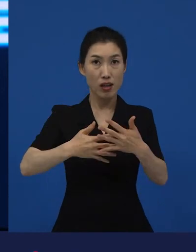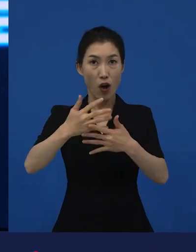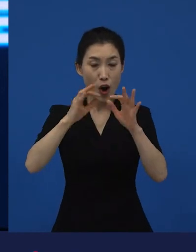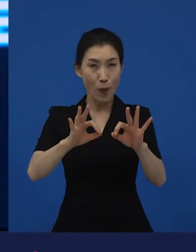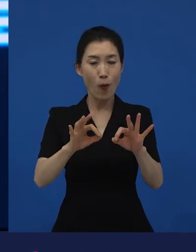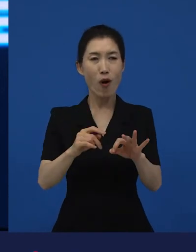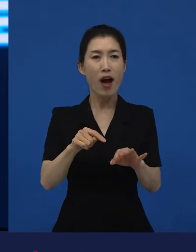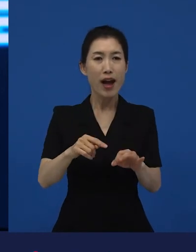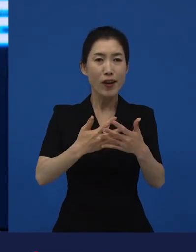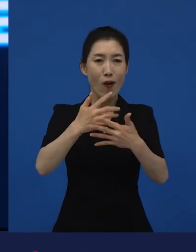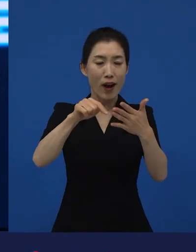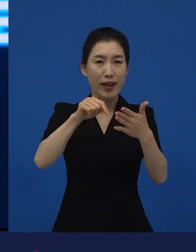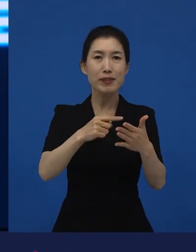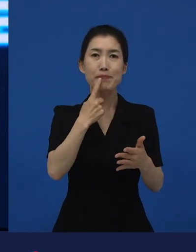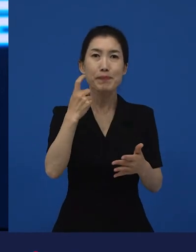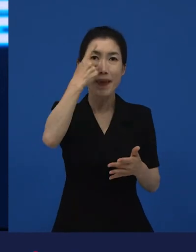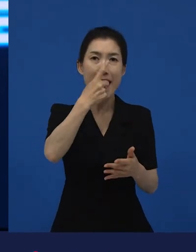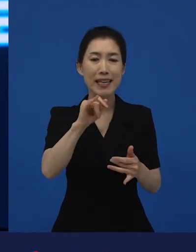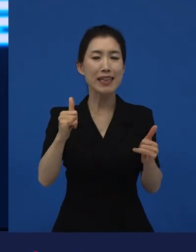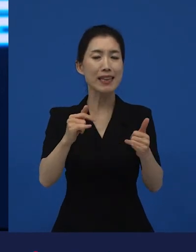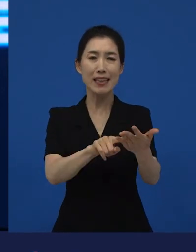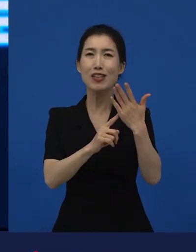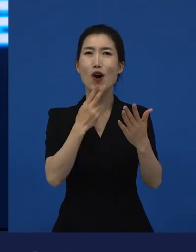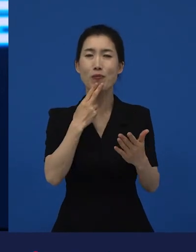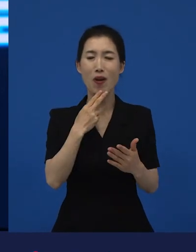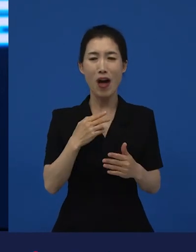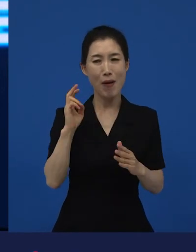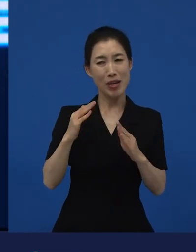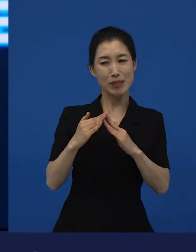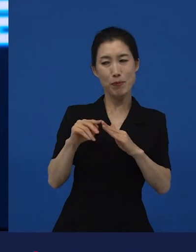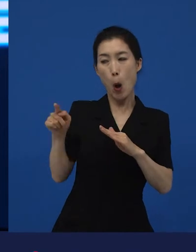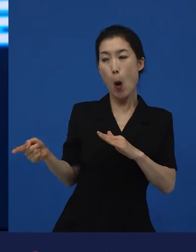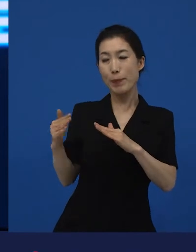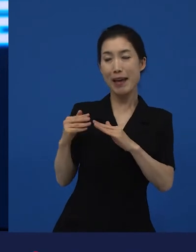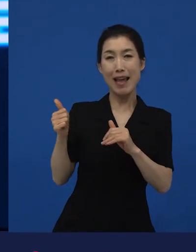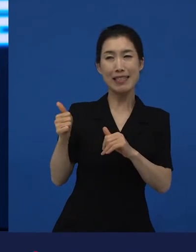옆집 아저씨 정도가 백인이고 이렇게 보시면 아시겠지만.